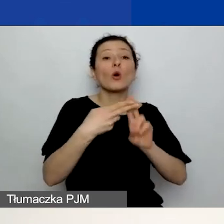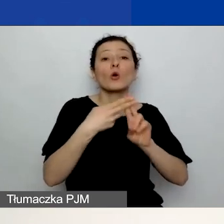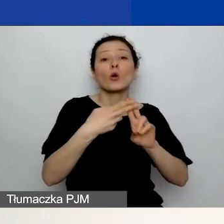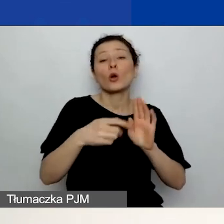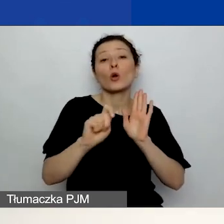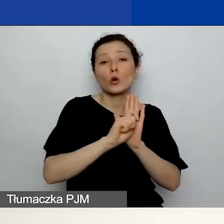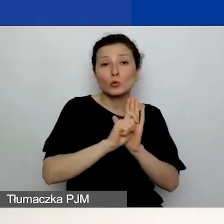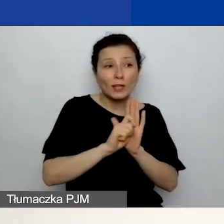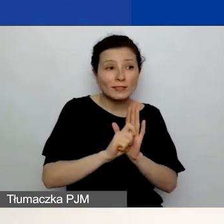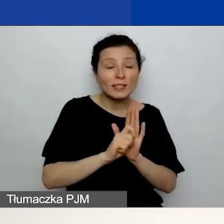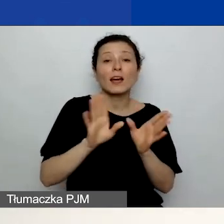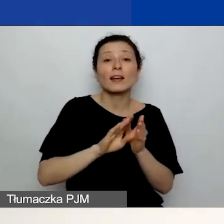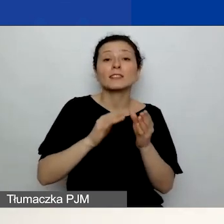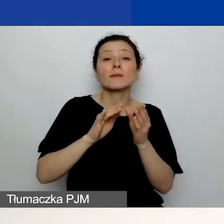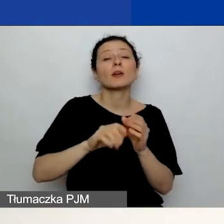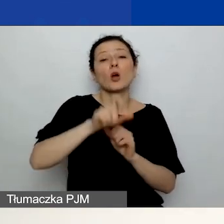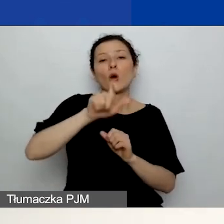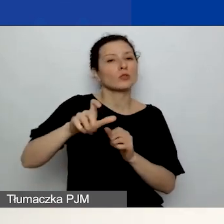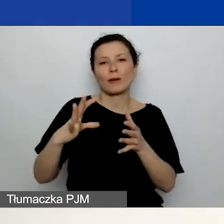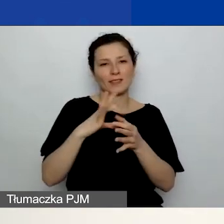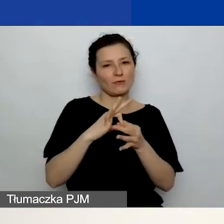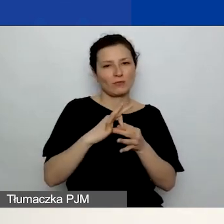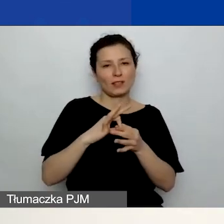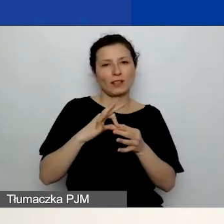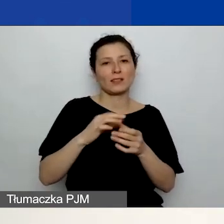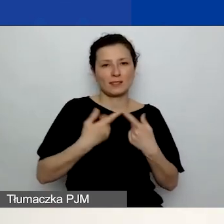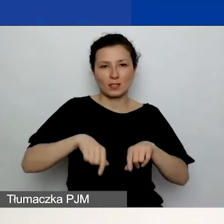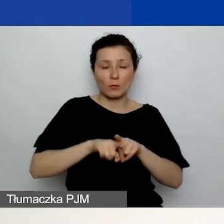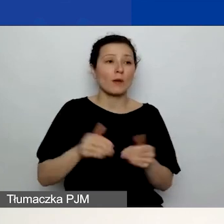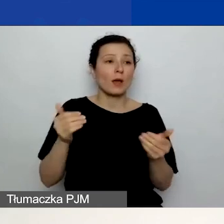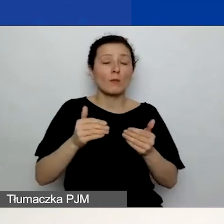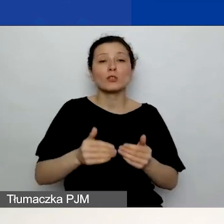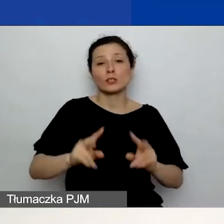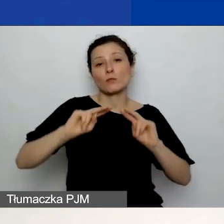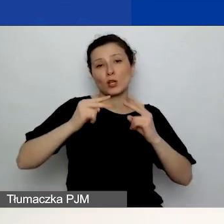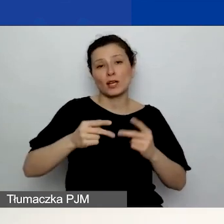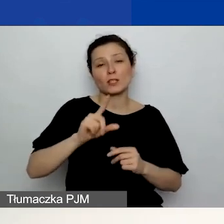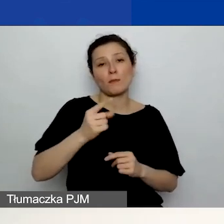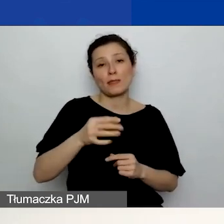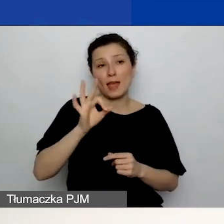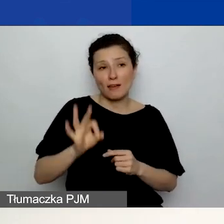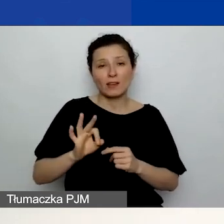Czyli możecie pobrać PDF, możecie dać to komuś do przeczytania. Jest to bardzo dobra praktyka,